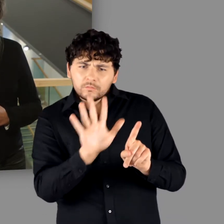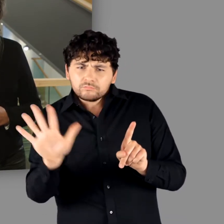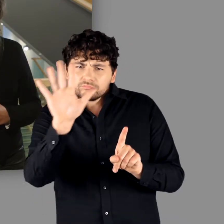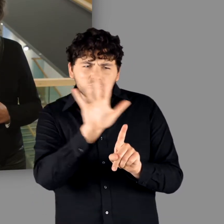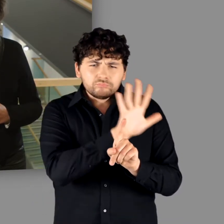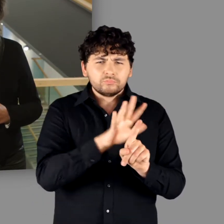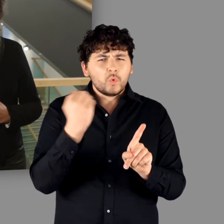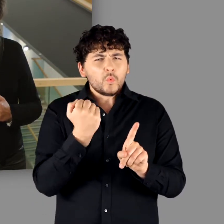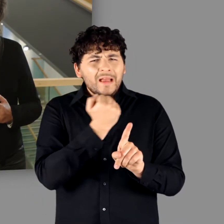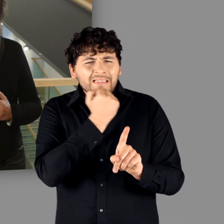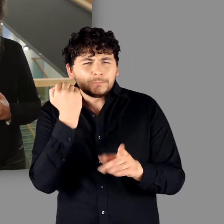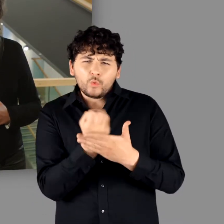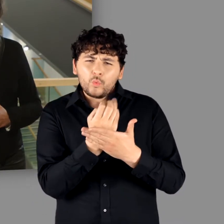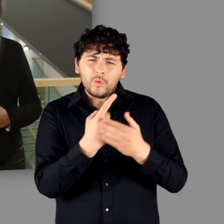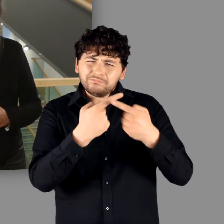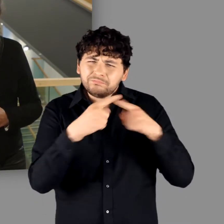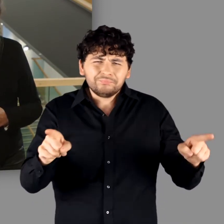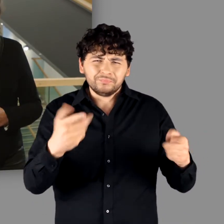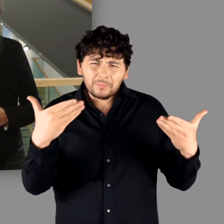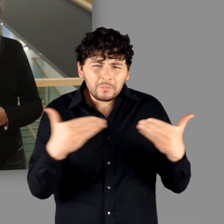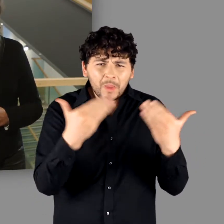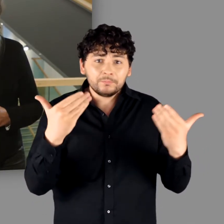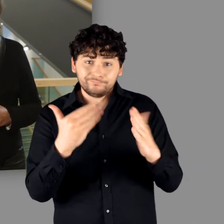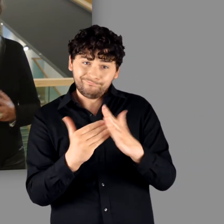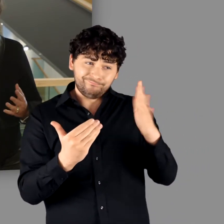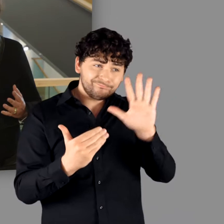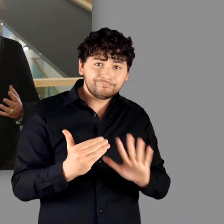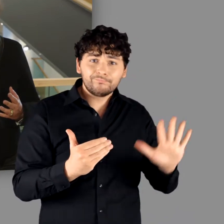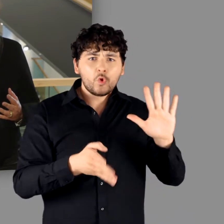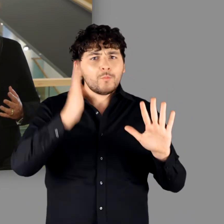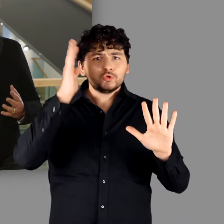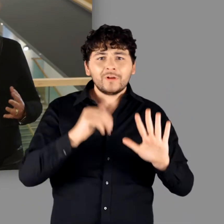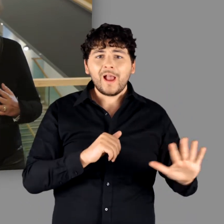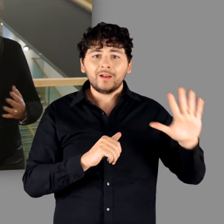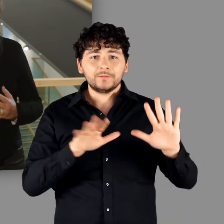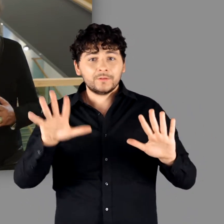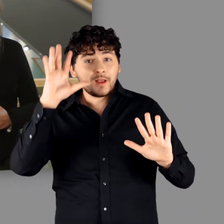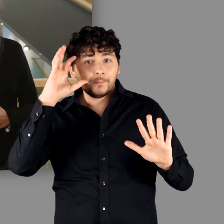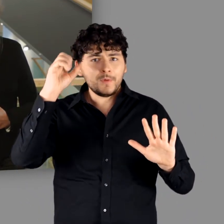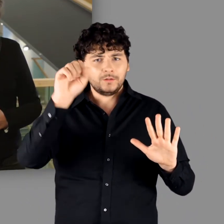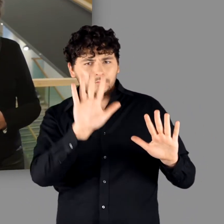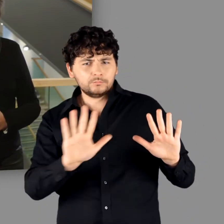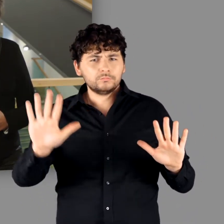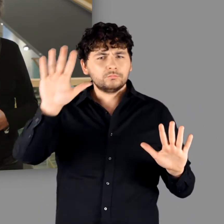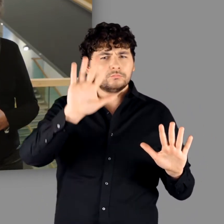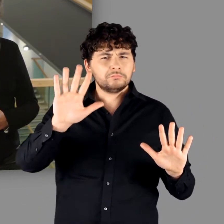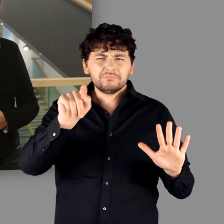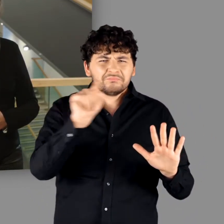eine derart krasse Kulturgrenze zwischen Römischem Reich und der „Germania“ ausmachen können.